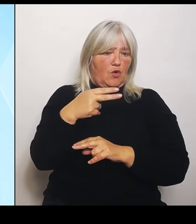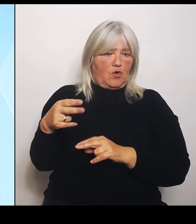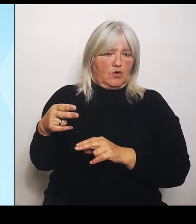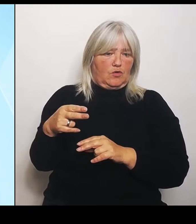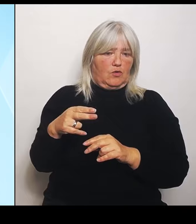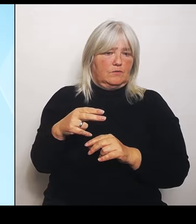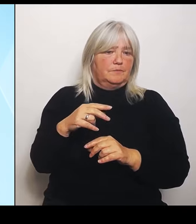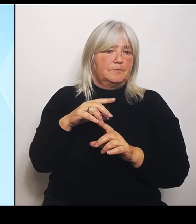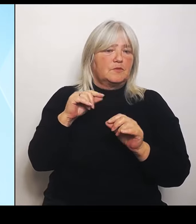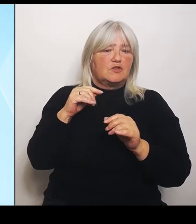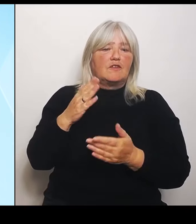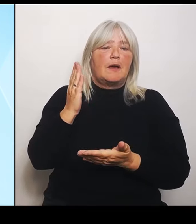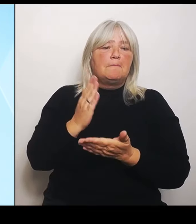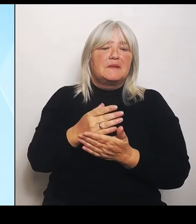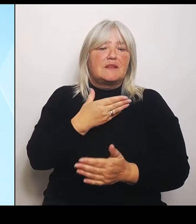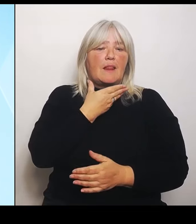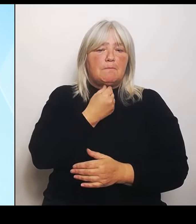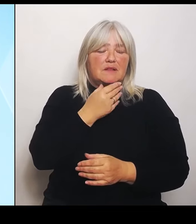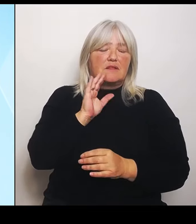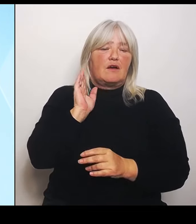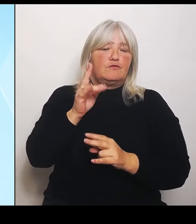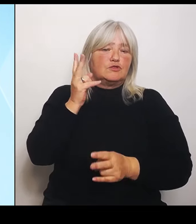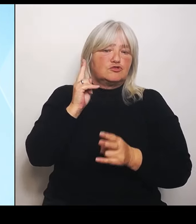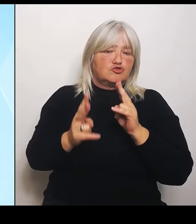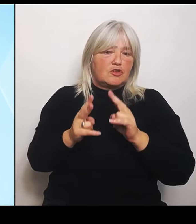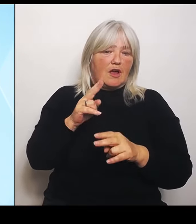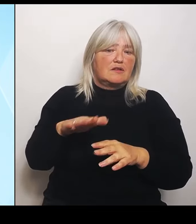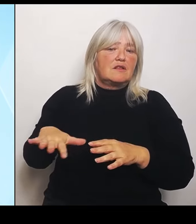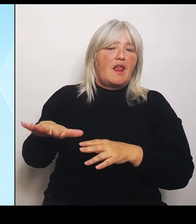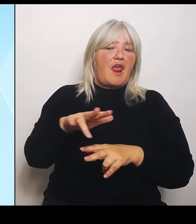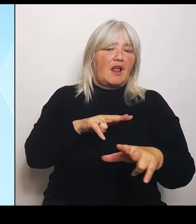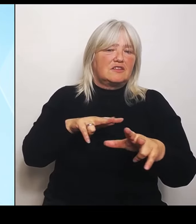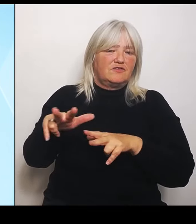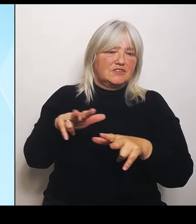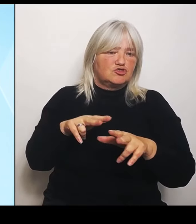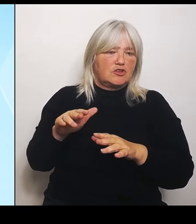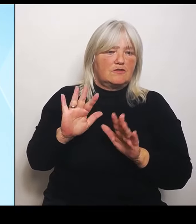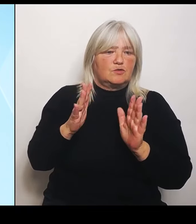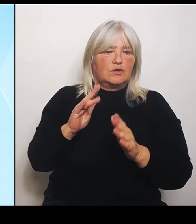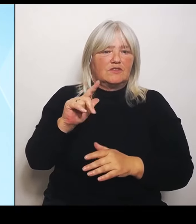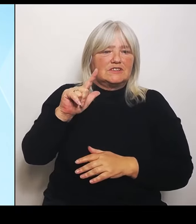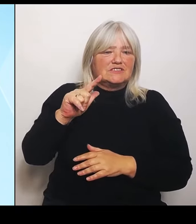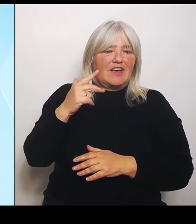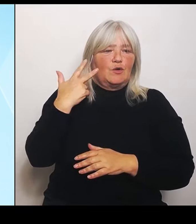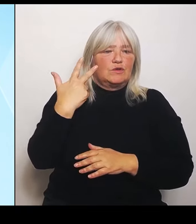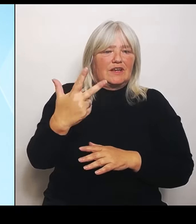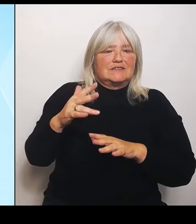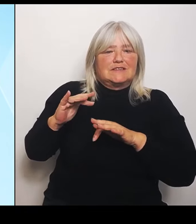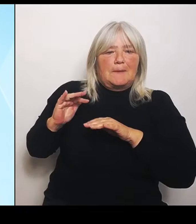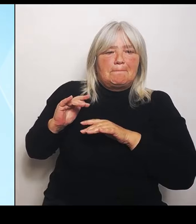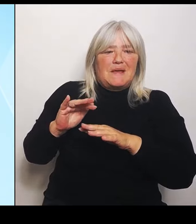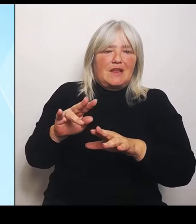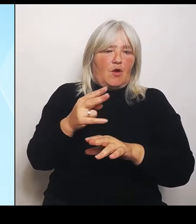liegt bei 32 Millionen €, mit denen wir den Landwirten zur Seite stehen.